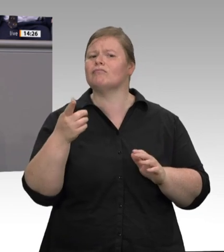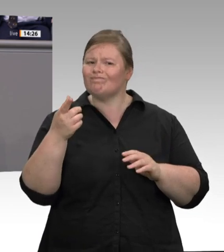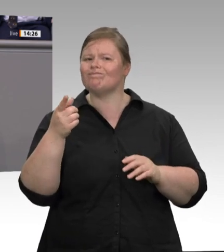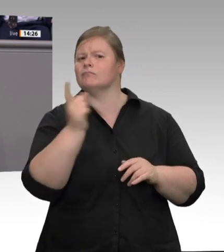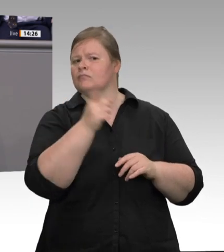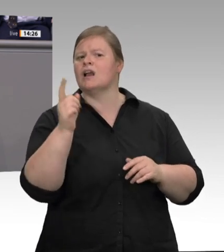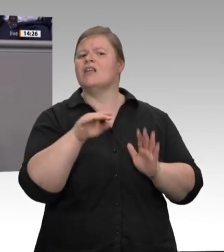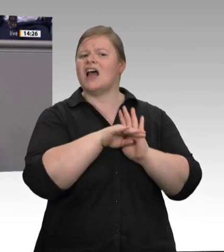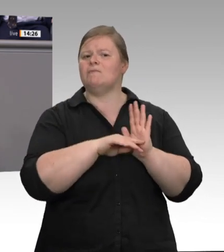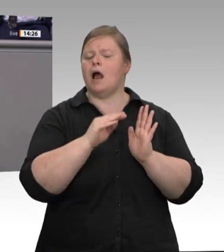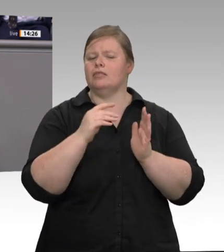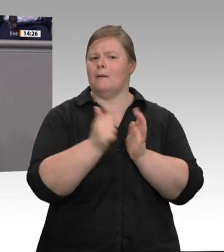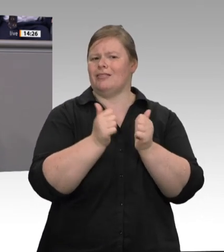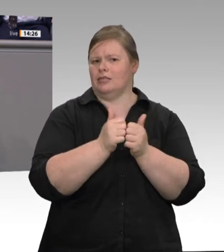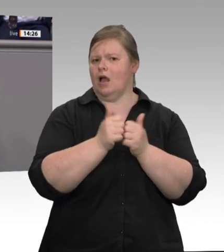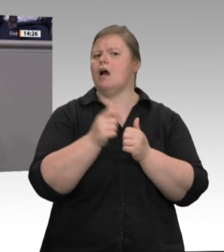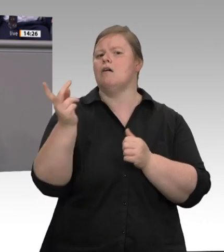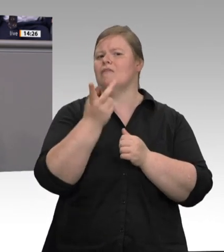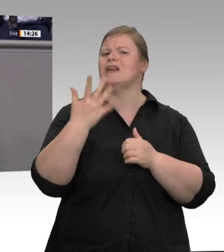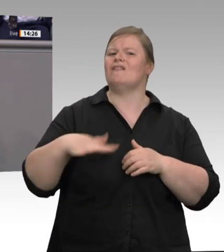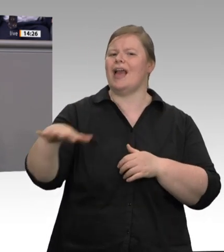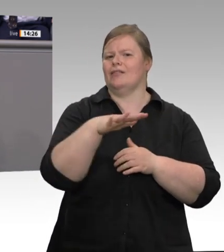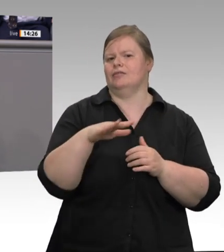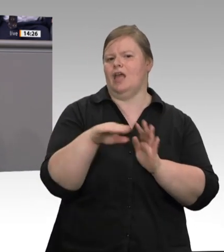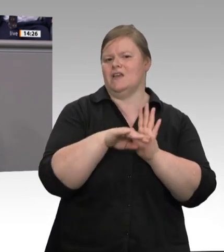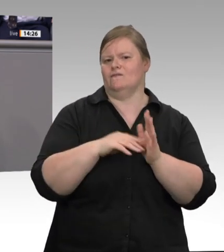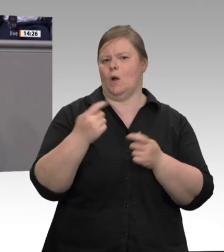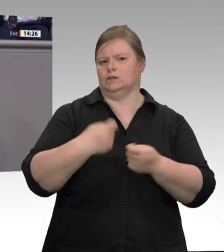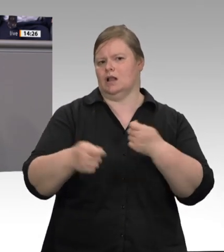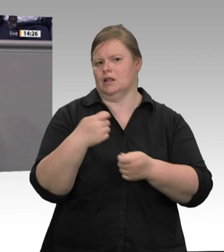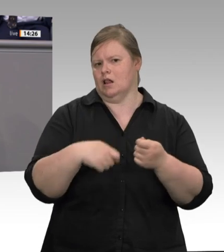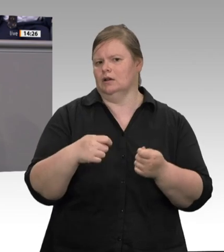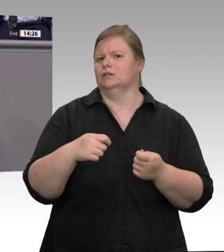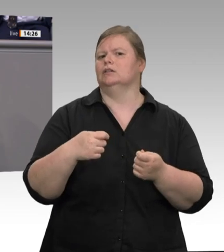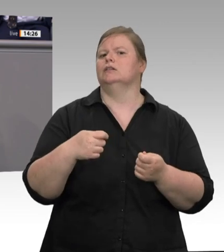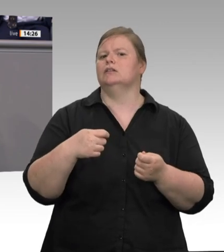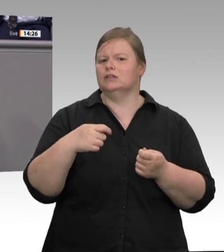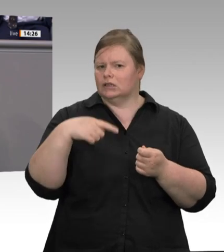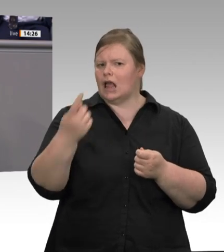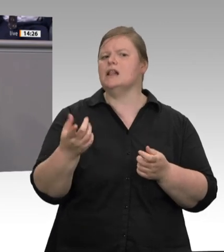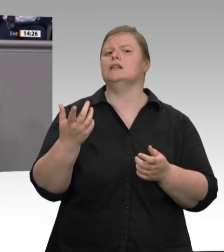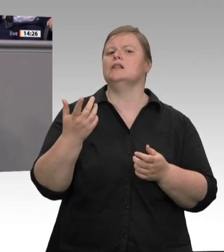faire Arbeitsbedingungen, ganz konkret, und dauerhafte Verbesserungen. Auf eine gründliche parlamentarische Debatte freue ich mich.